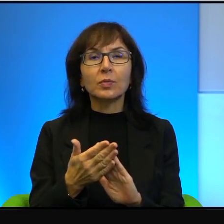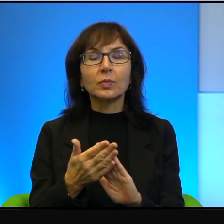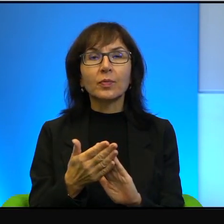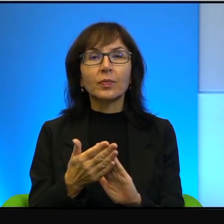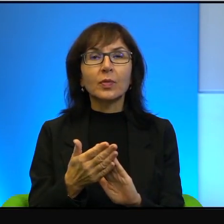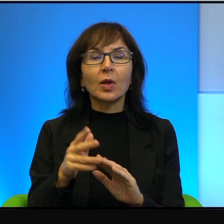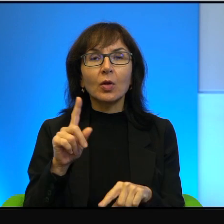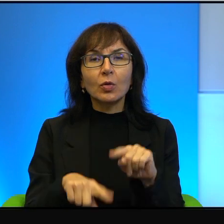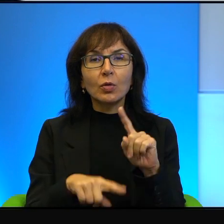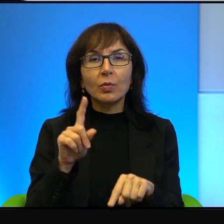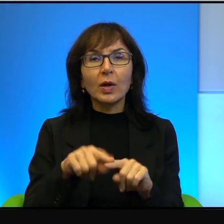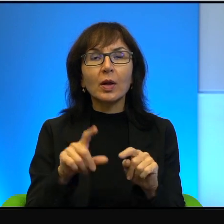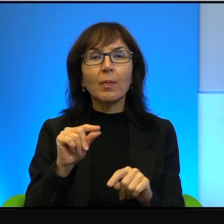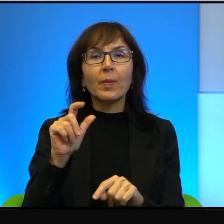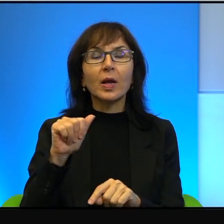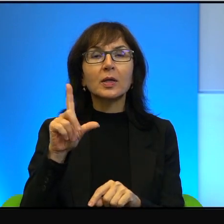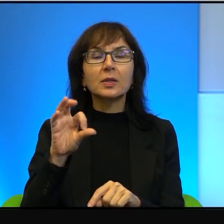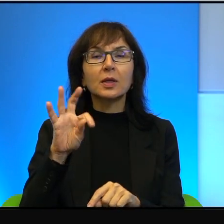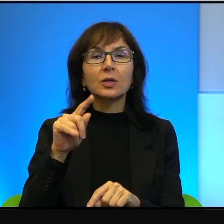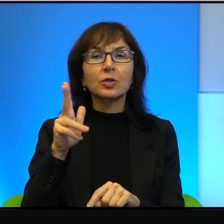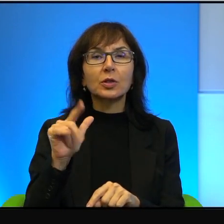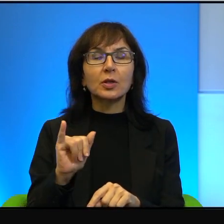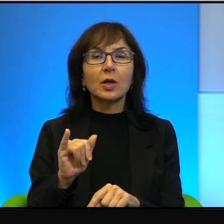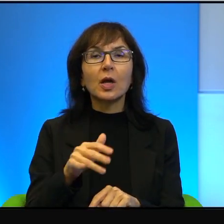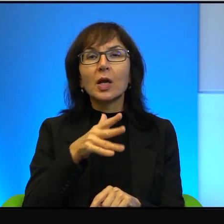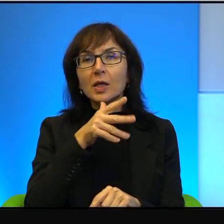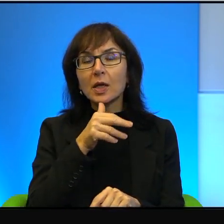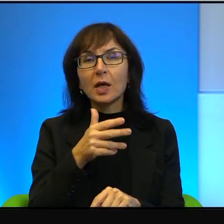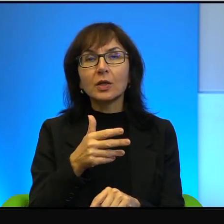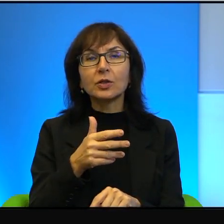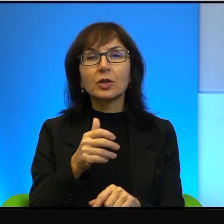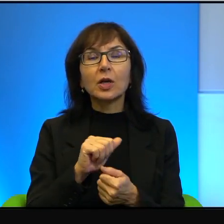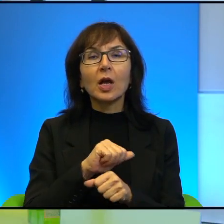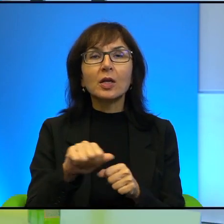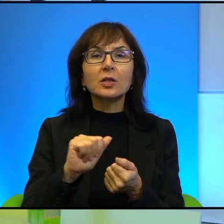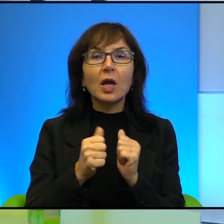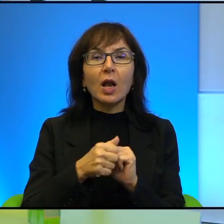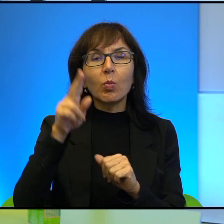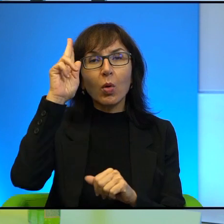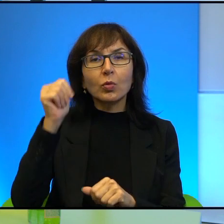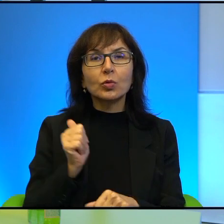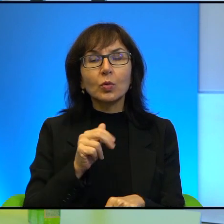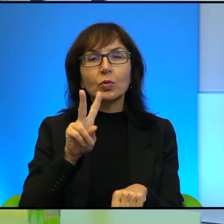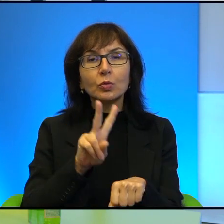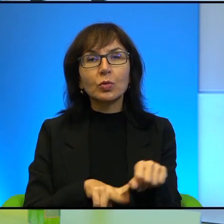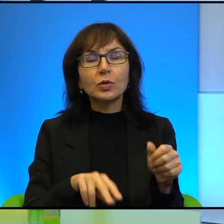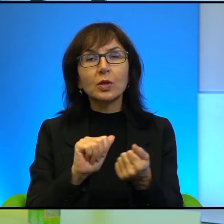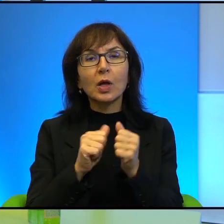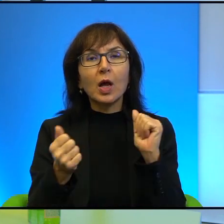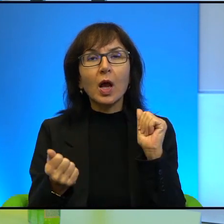Palestyńczyka Izraelczyk to jest albo żołnierz, policjant albo osadnik.